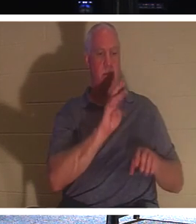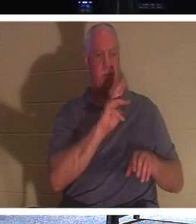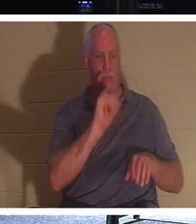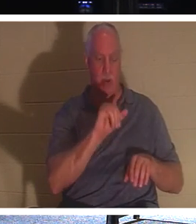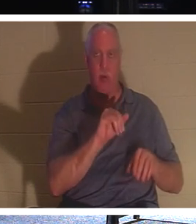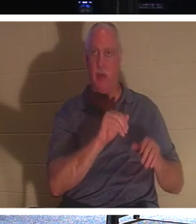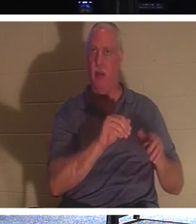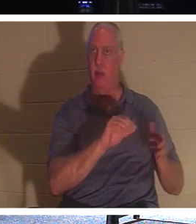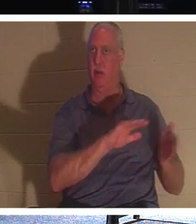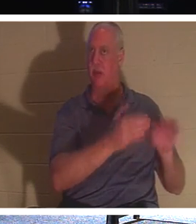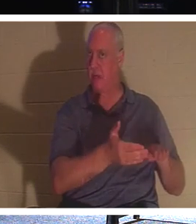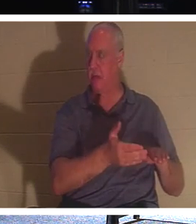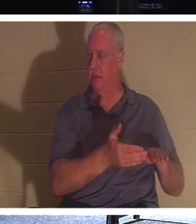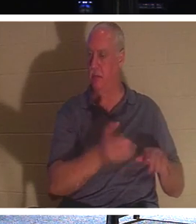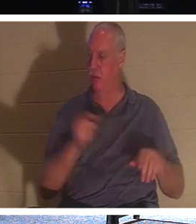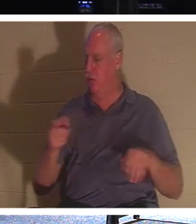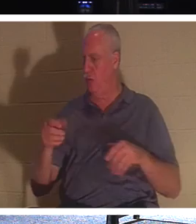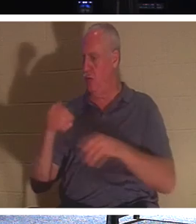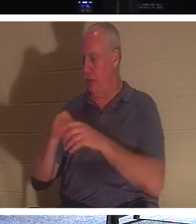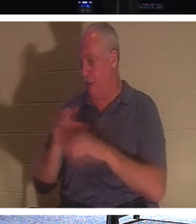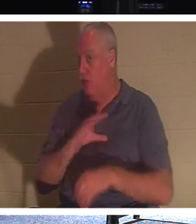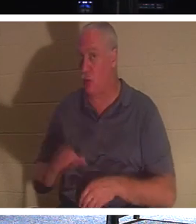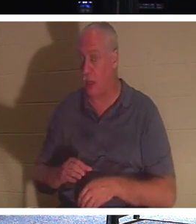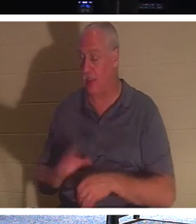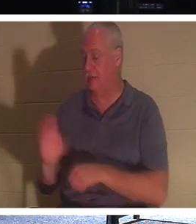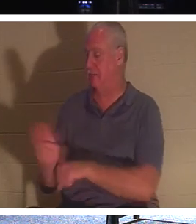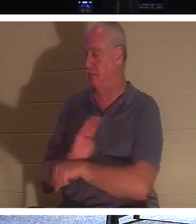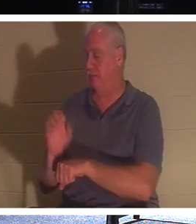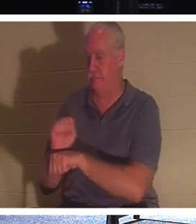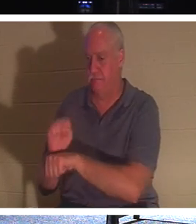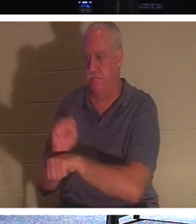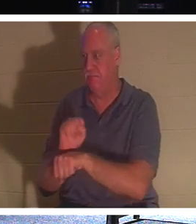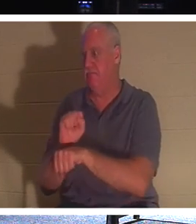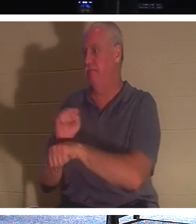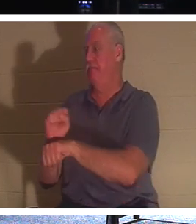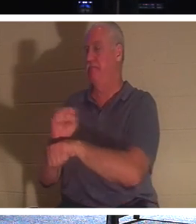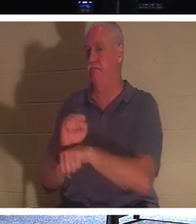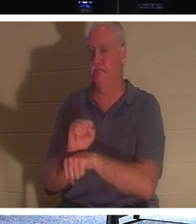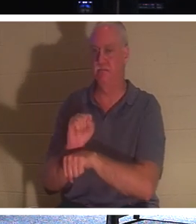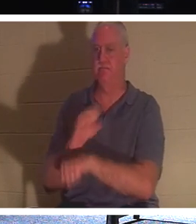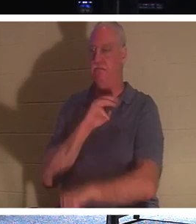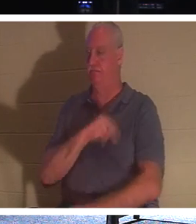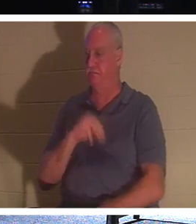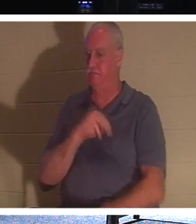让我们接触更多的人，给他们生命，因为我们在这里谈论的